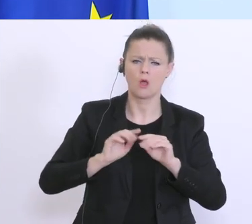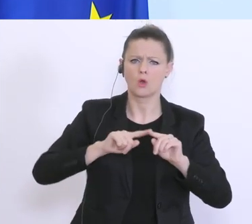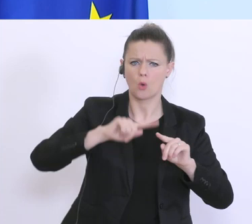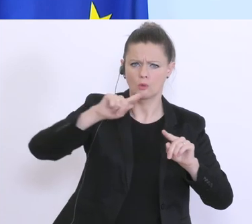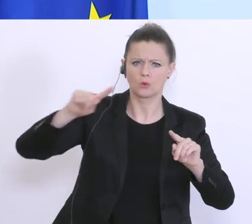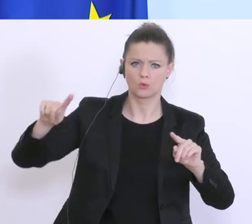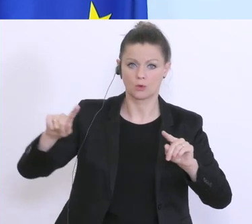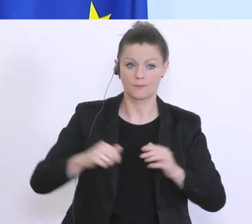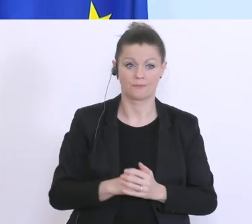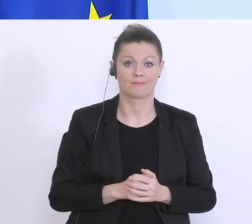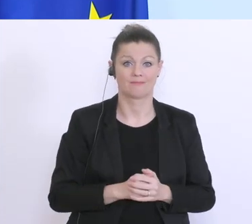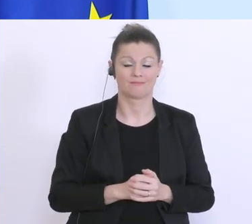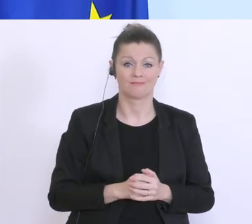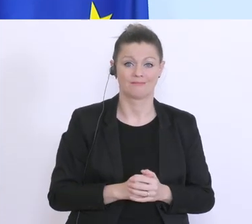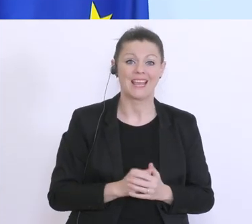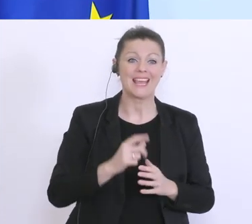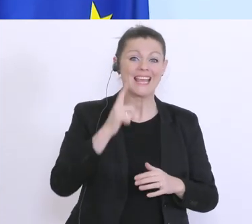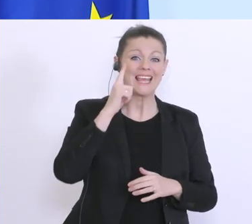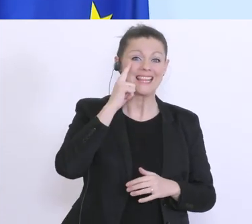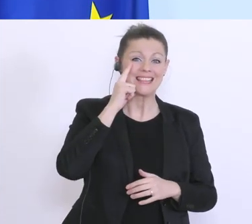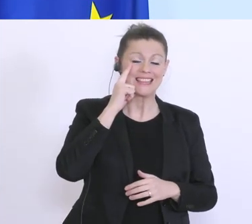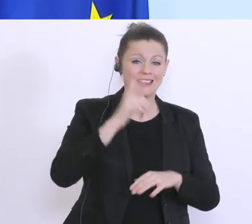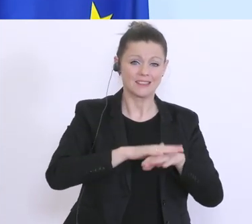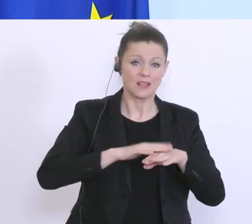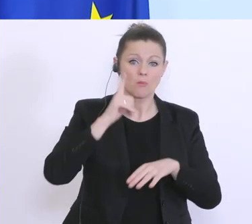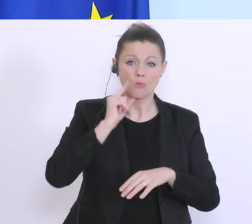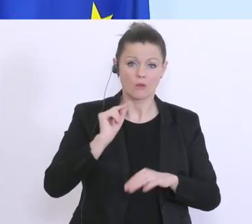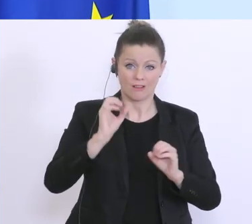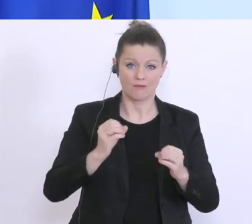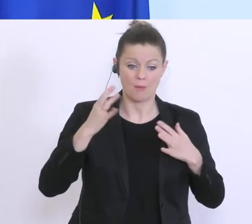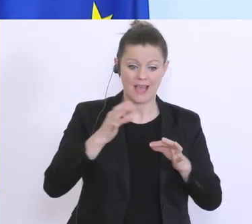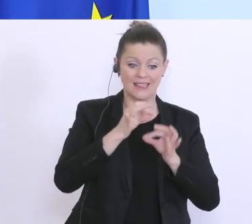und aus dem Überschuss von 300 Millionen ein Minus von 600 Millionen, auf Basis von einer